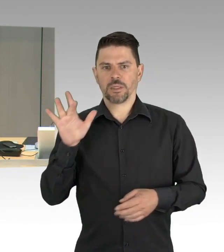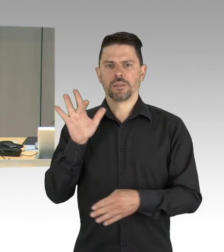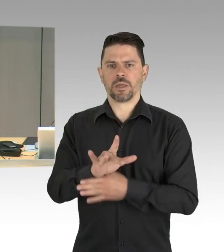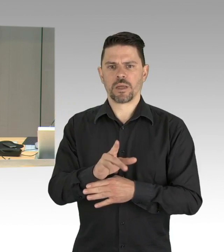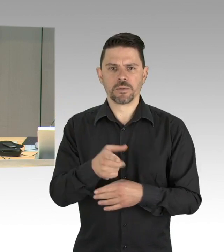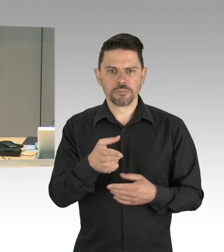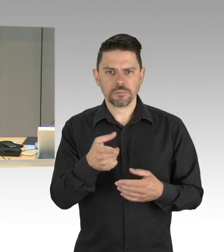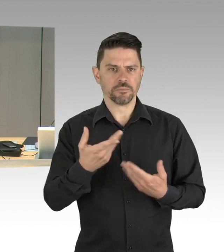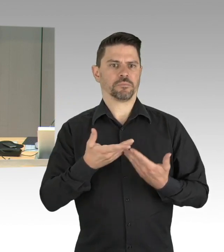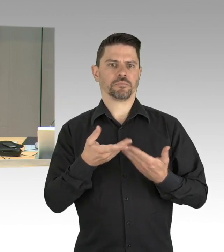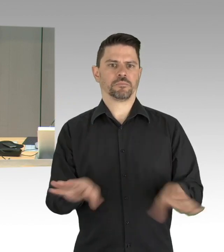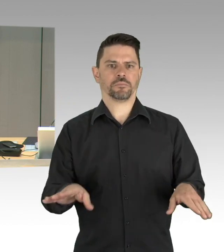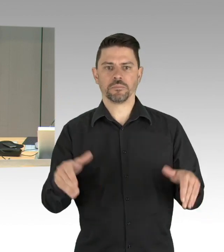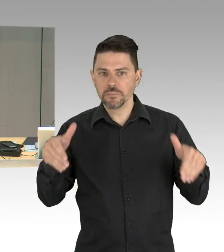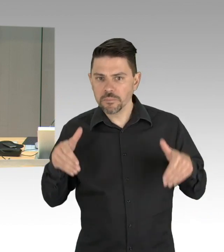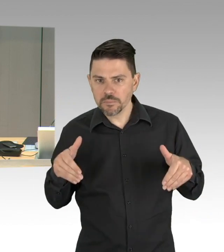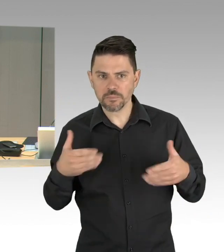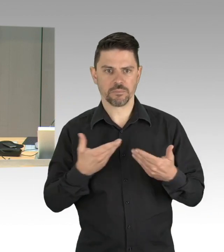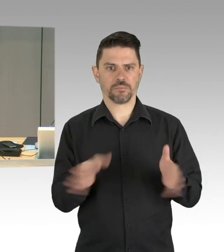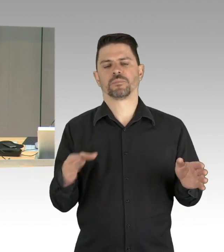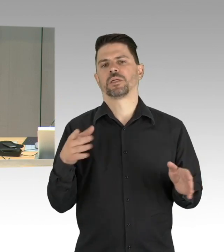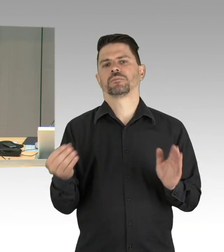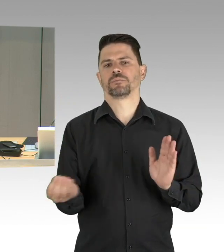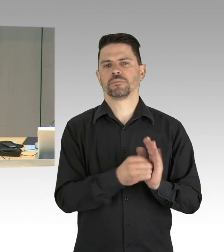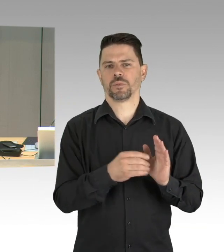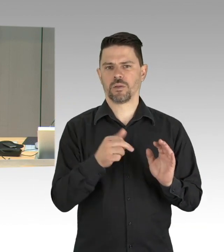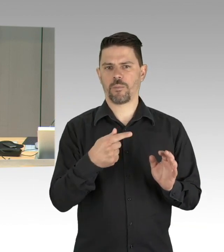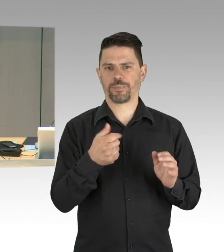um an der Sitzung der Bundes- baukommission teilnehmen zu können.